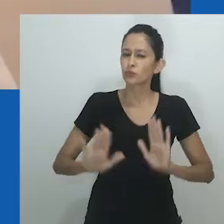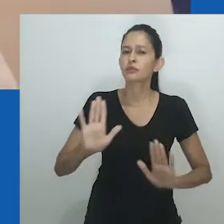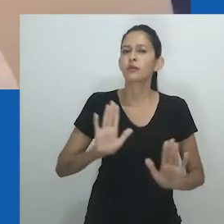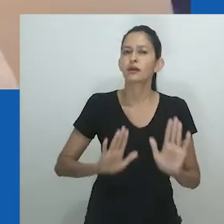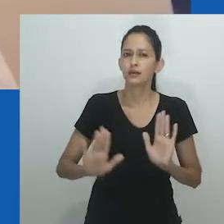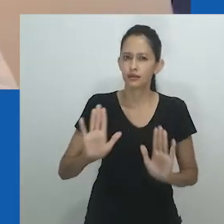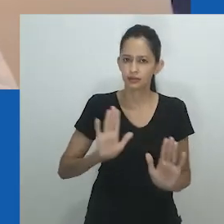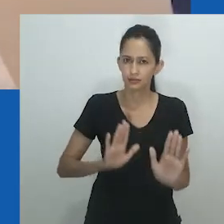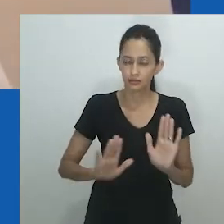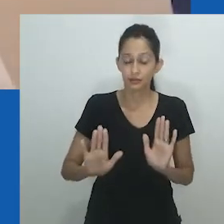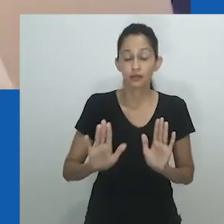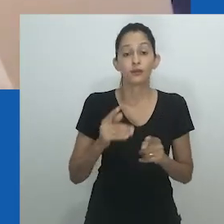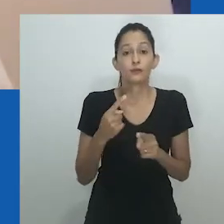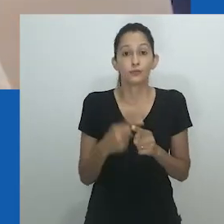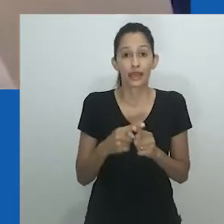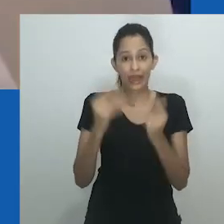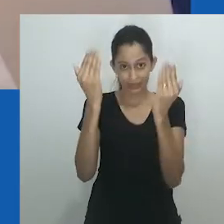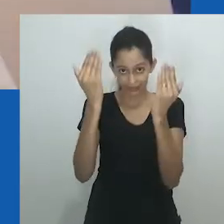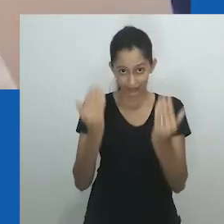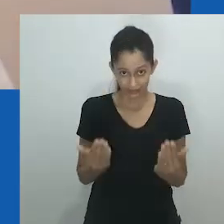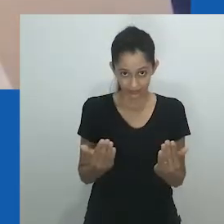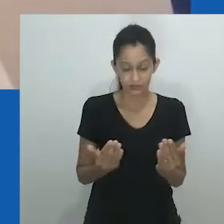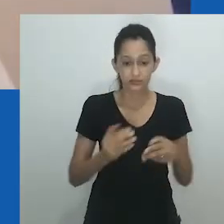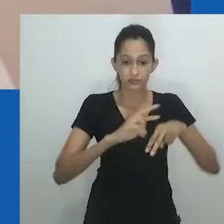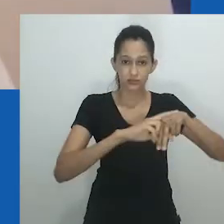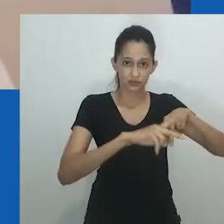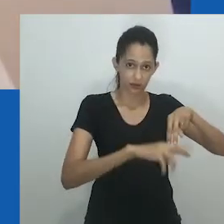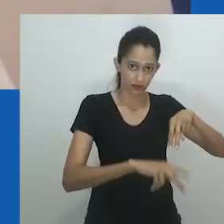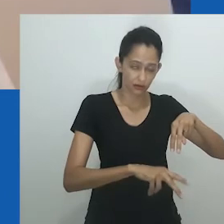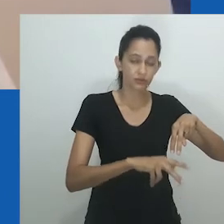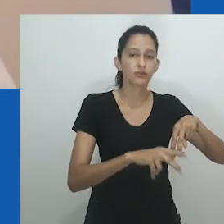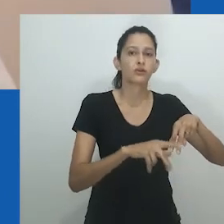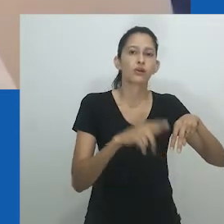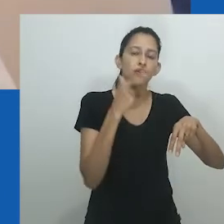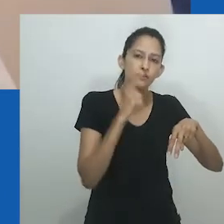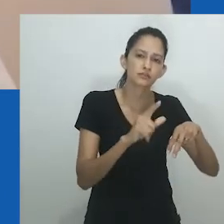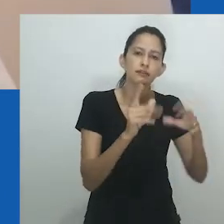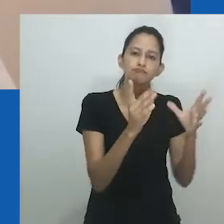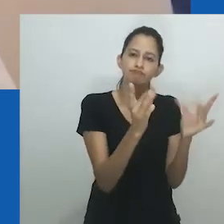em outro trabalho eu já demonstrei suas continuidades, bem como a posição do marido feminino.